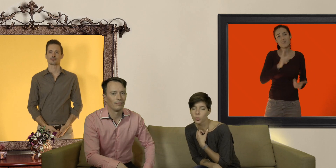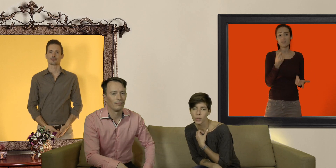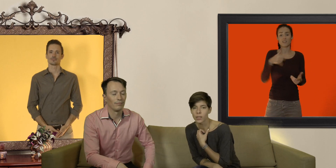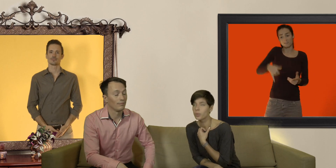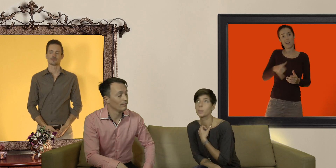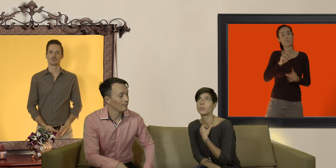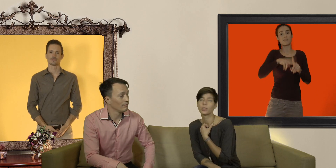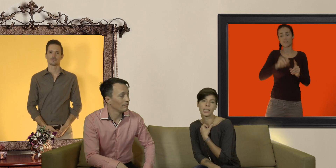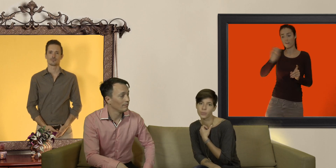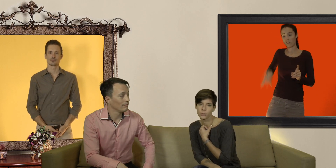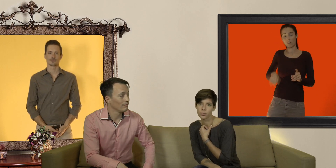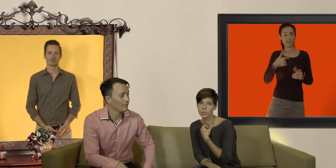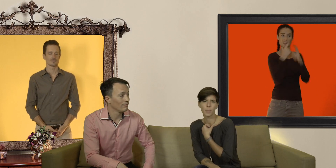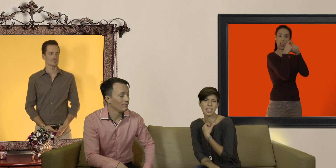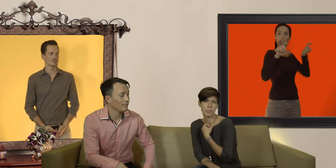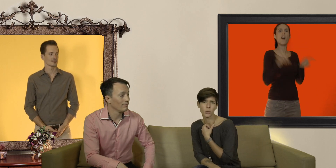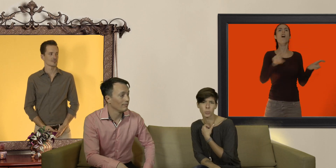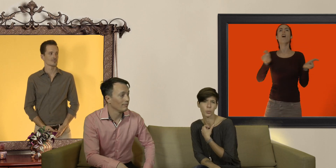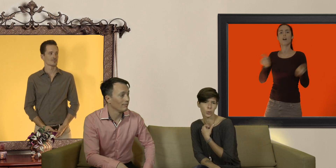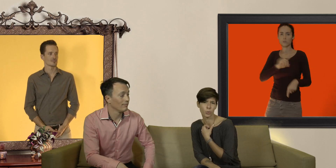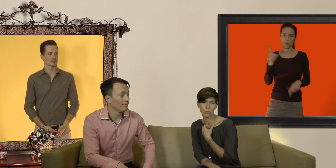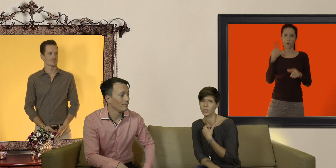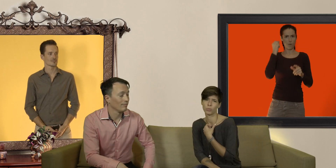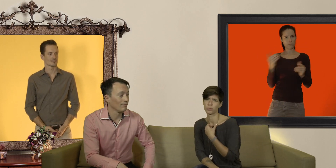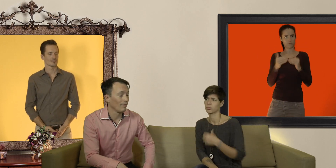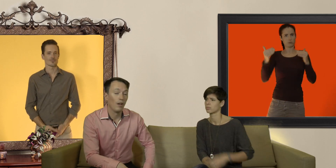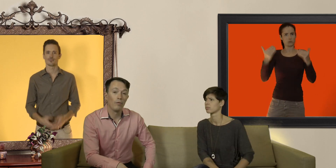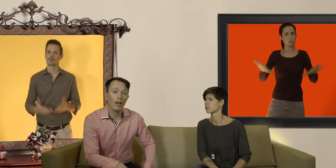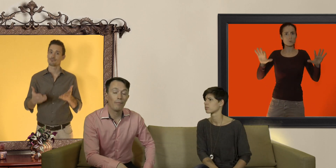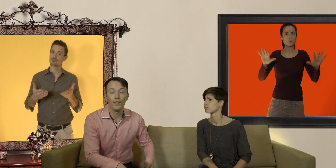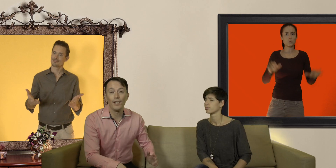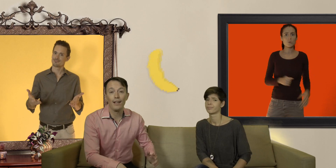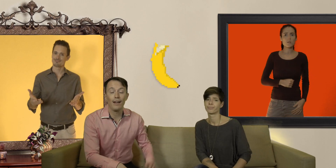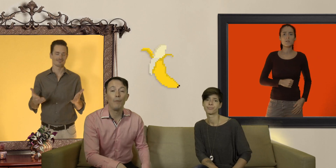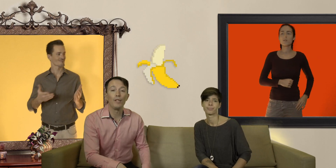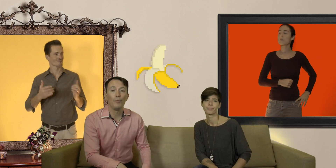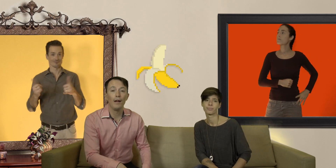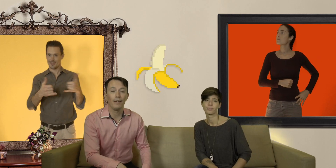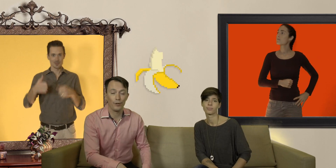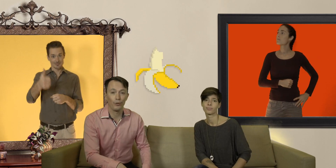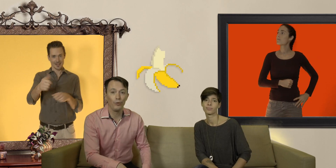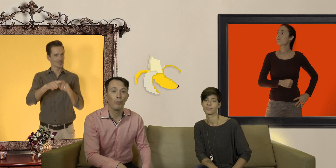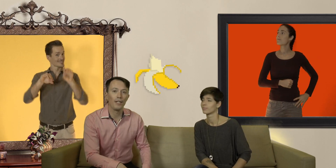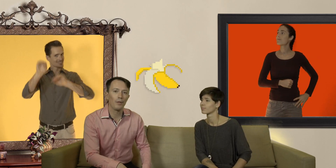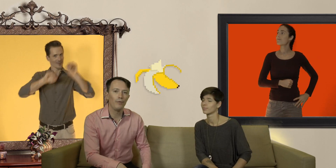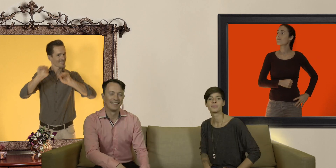dans son sac ne fait pas de vous des nympho il n'y a pas que les mecs qui ont le monopole du cul voilà d'ici là amusez vous bien et surtout prenez soin de vous